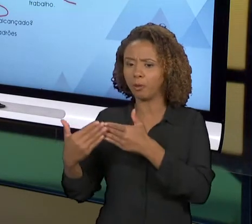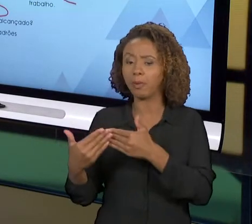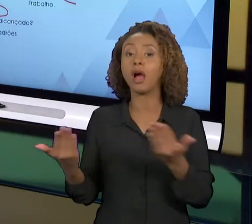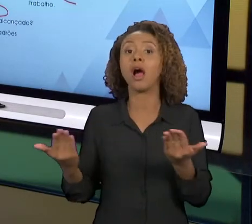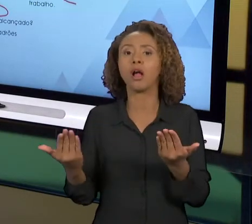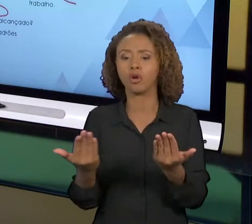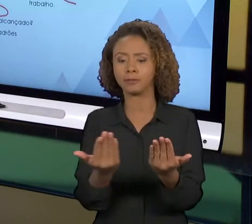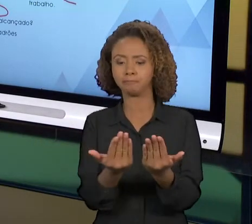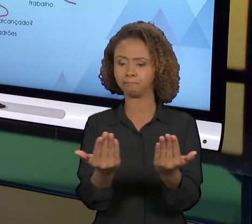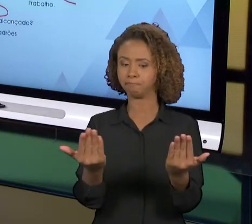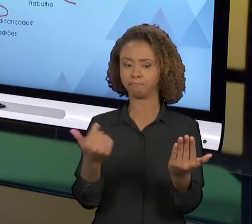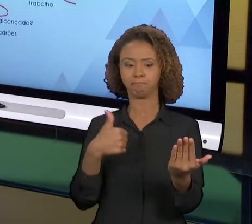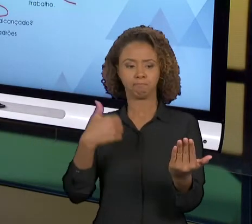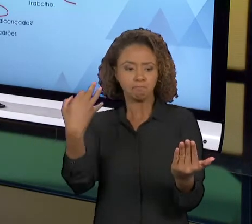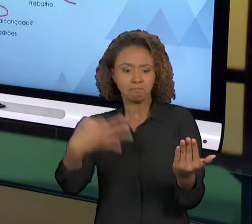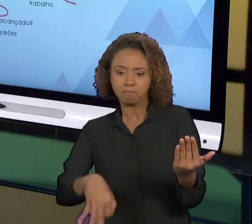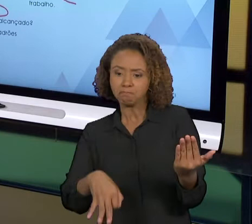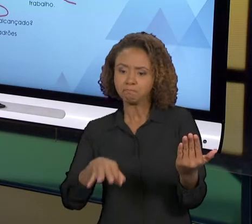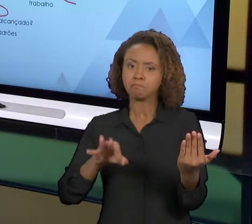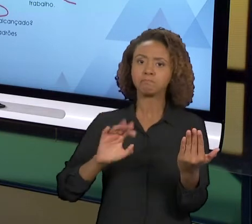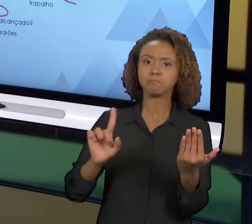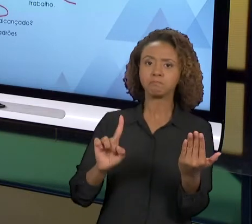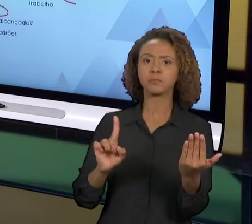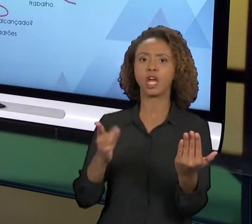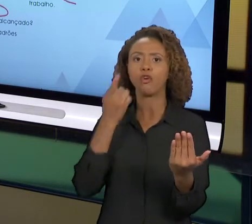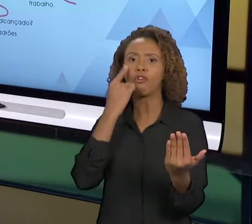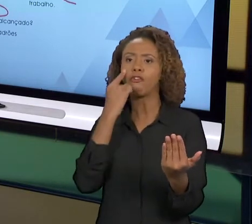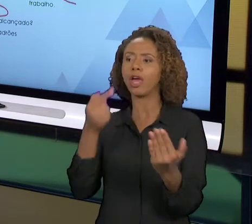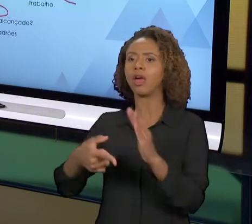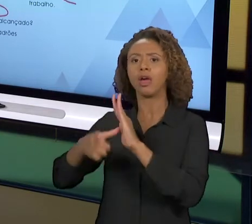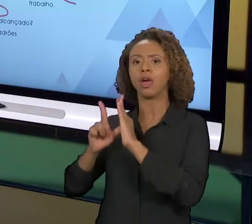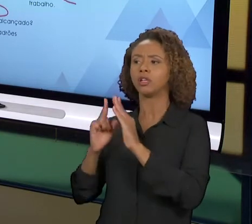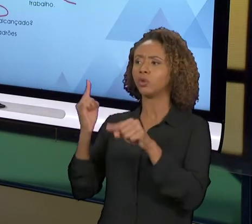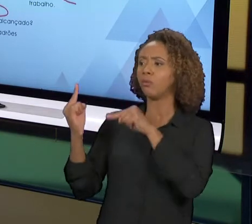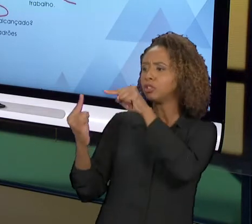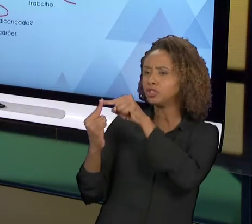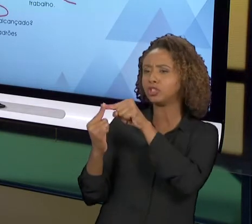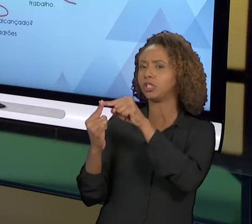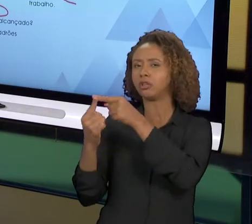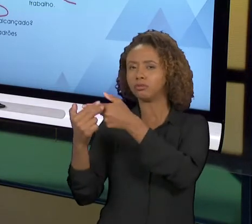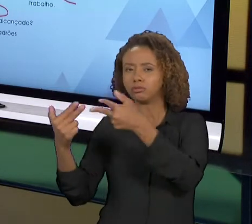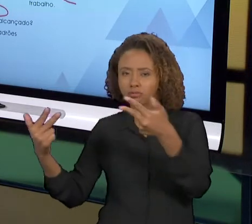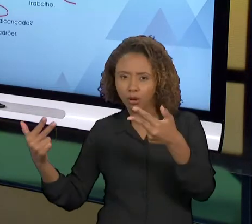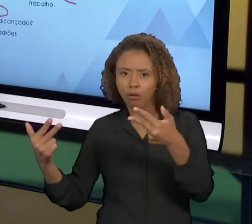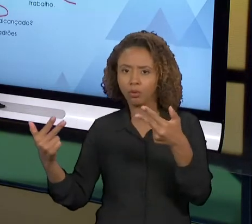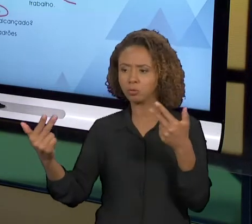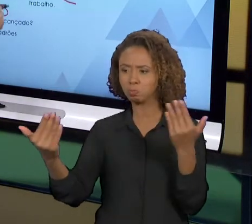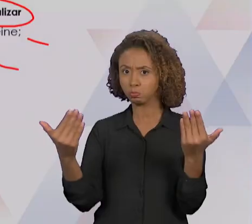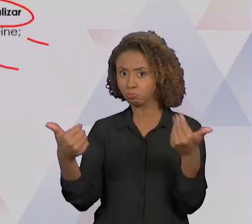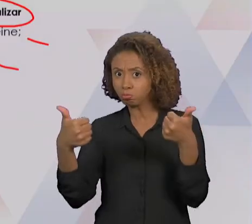IMPLEMENTADA, E NÓS VAMOS CONFRONTAR COM AS METAS ESTABELECIDAS E OS PADRÕES JÁ PRÉ DETERMINADOS.